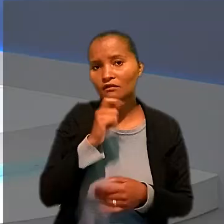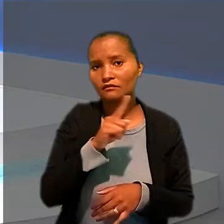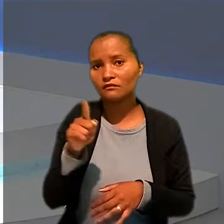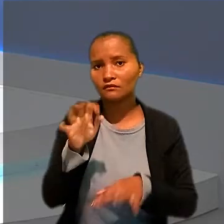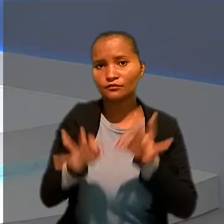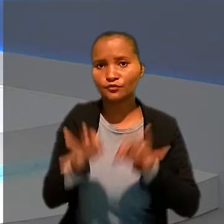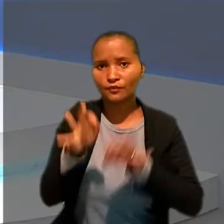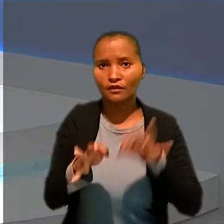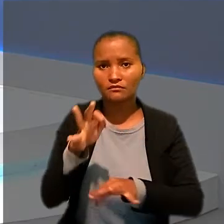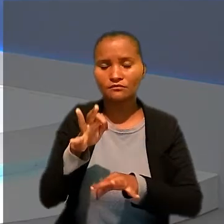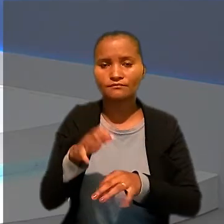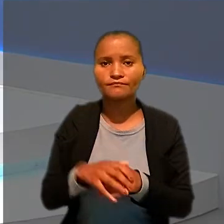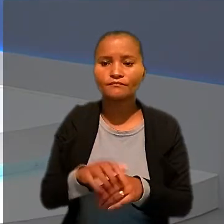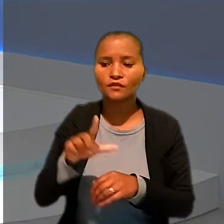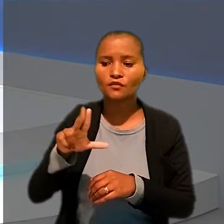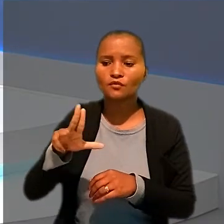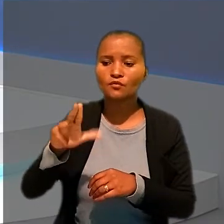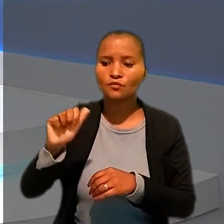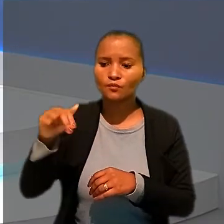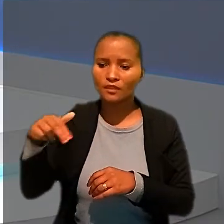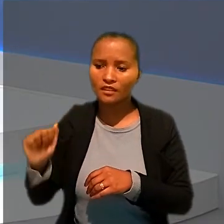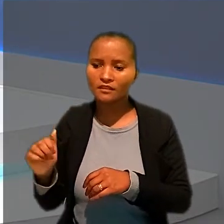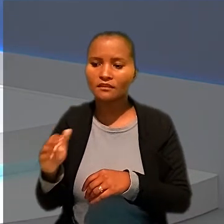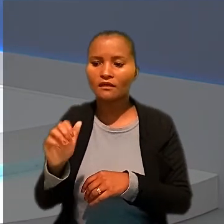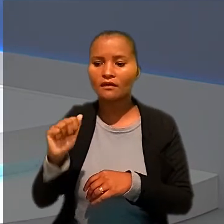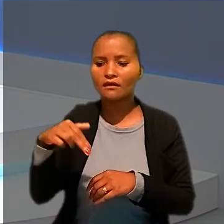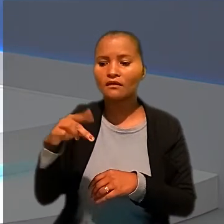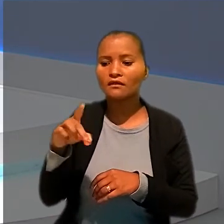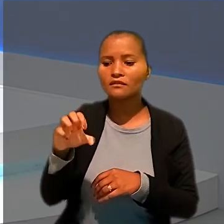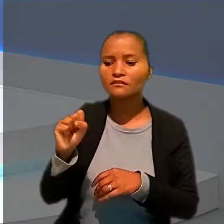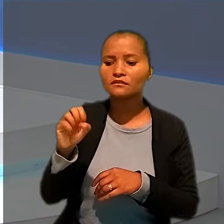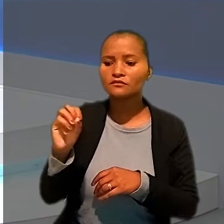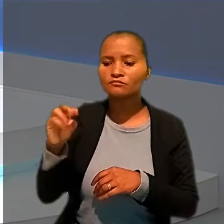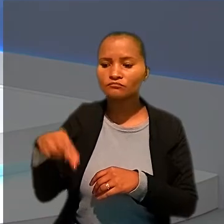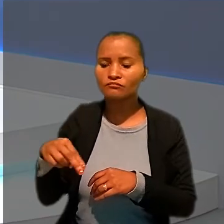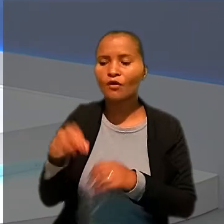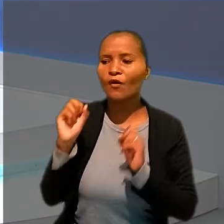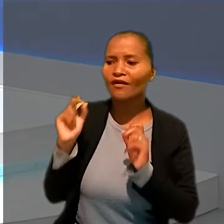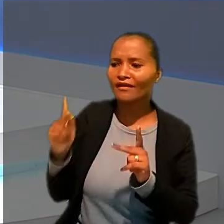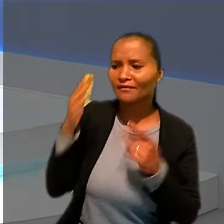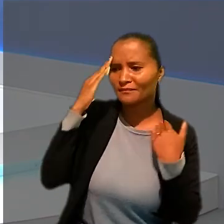Luanna e Anderson. Ok, Daniel. Muito obrigada pelas informações e bom trabalho para você.